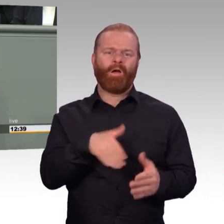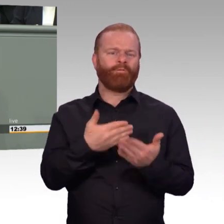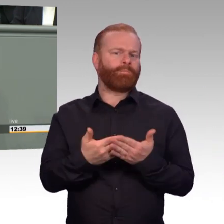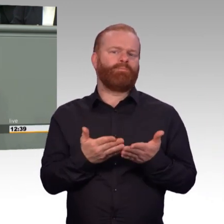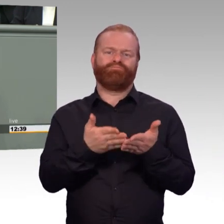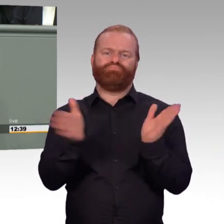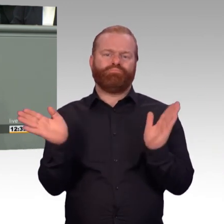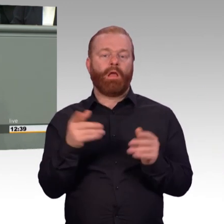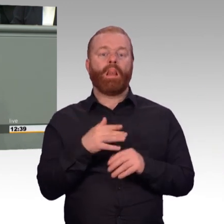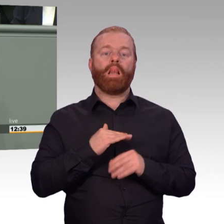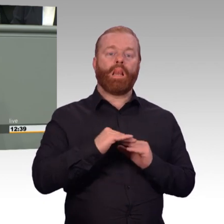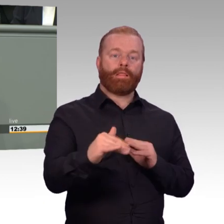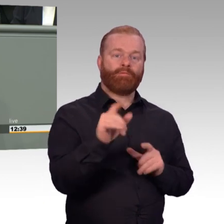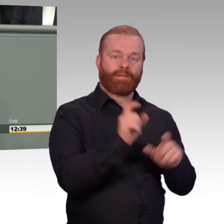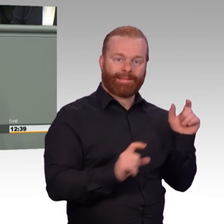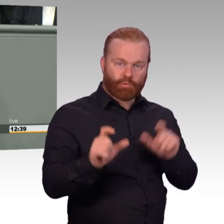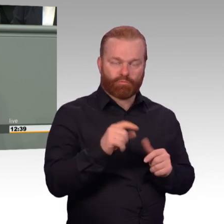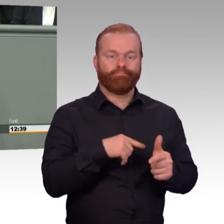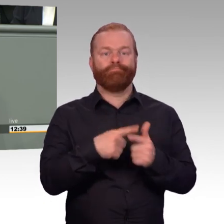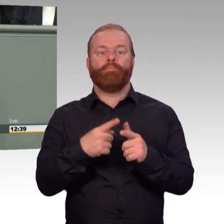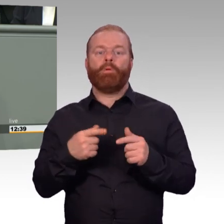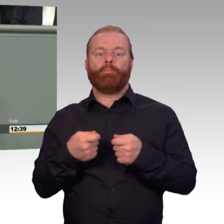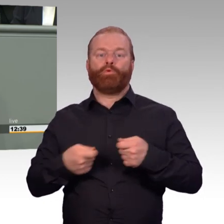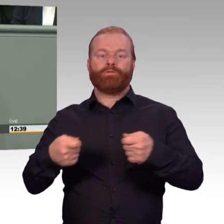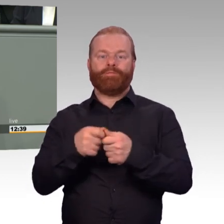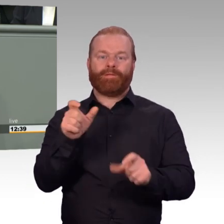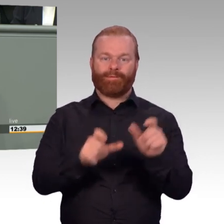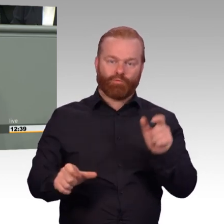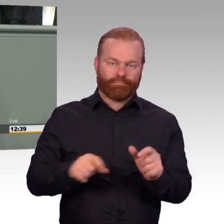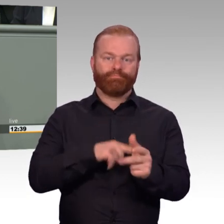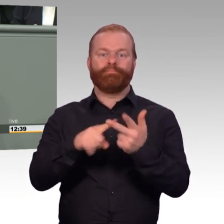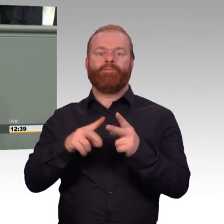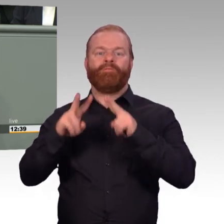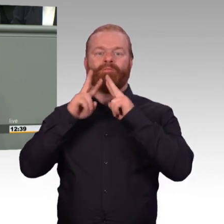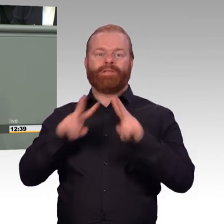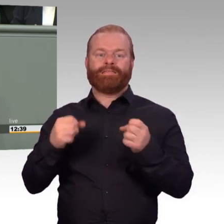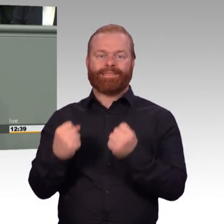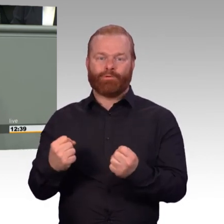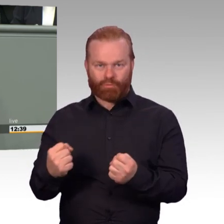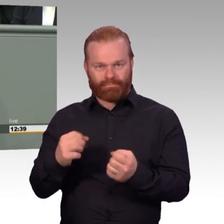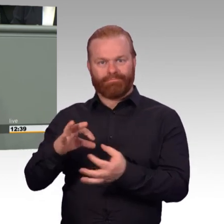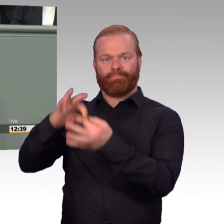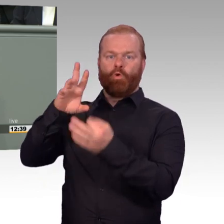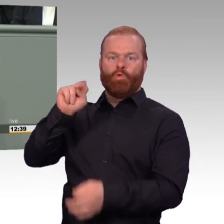gemäß ihren Aufgaben, die wir ihnen auch geben, auszustatten. Gerade weil es in Deutschland keine Wehrpflicht gibt,